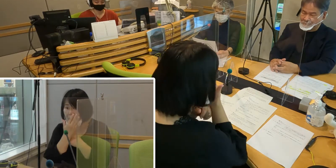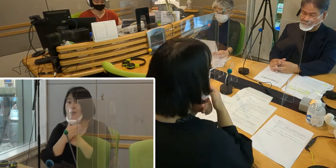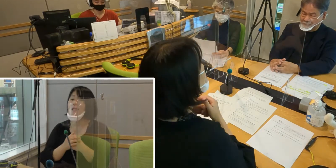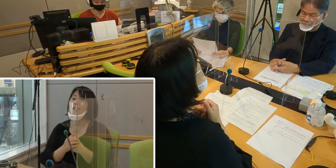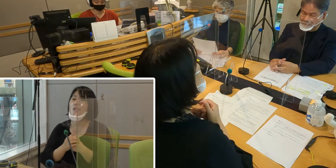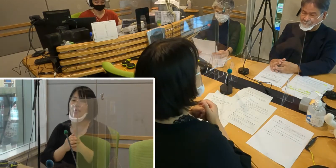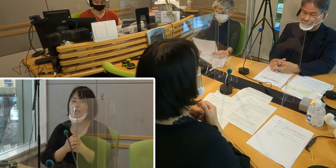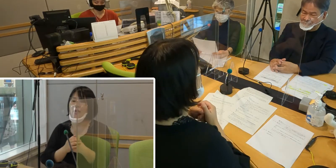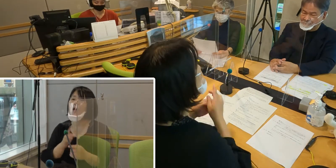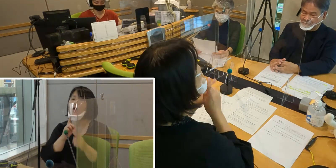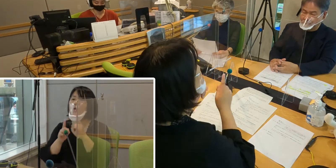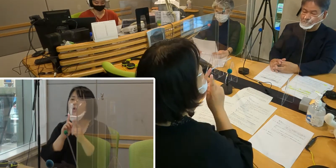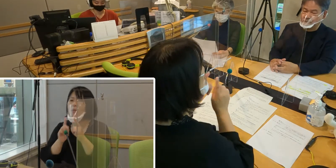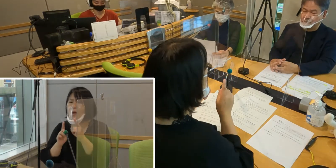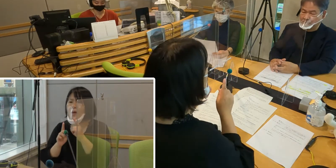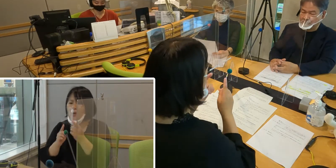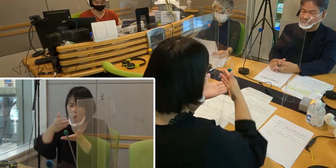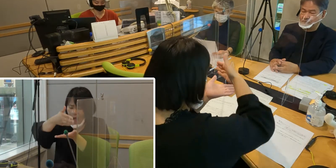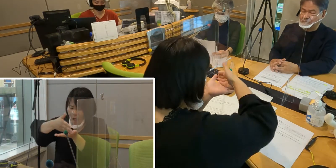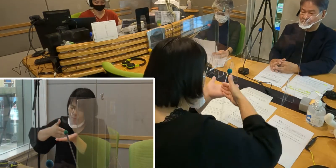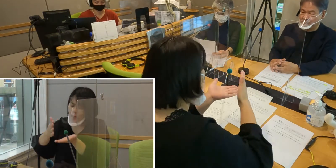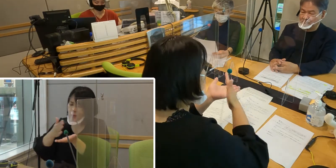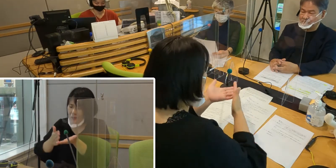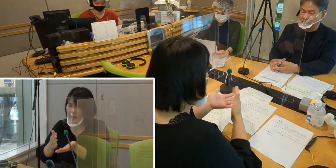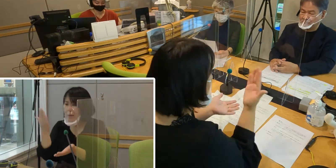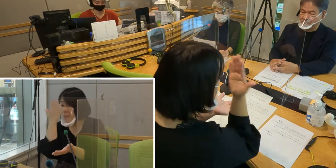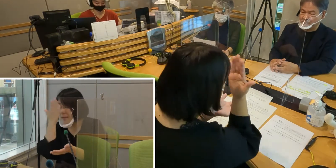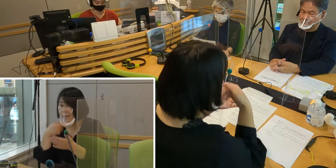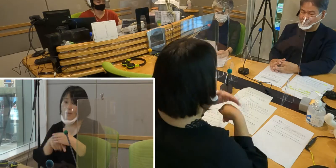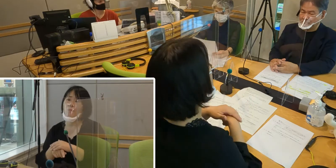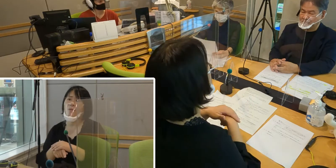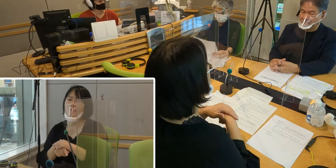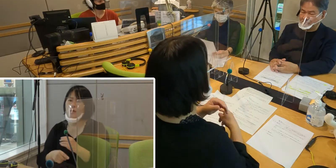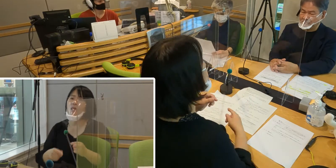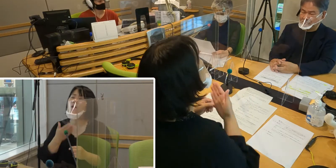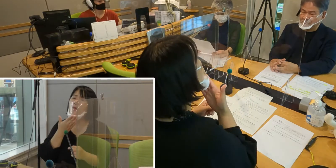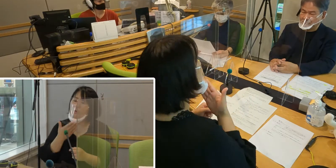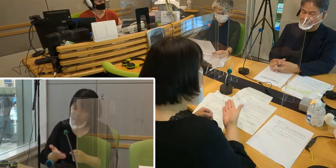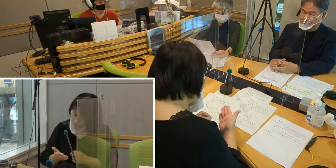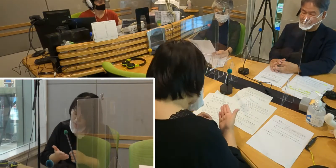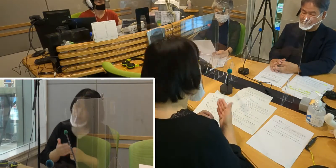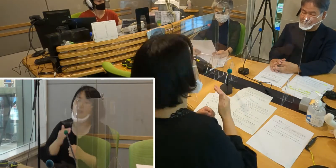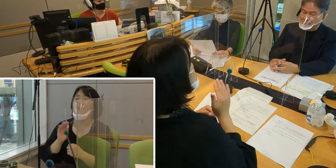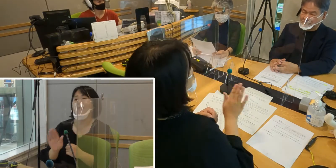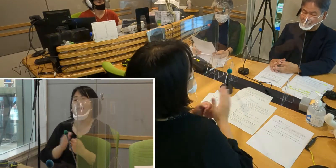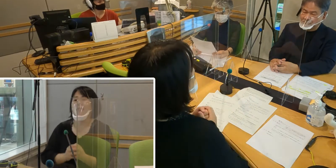言葉の一部が見えない ということになります。 ですからとても不便なことなんです。